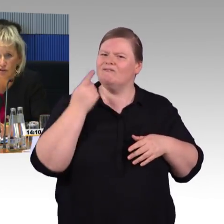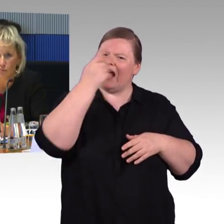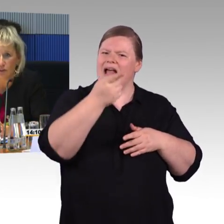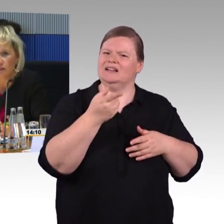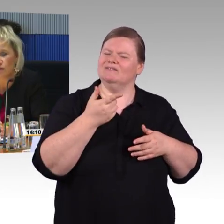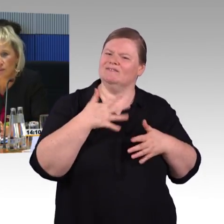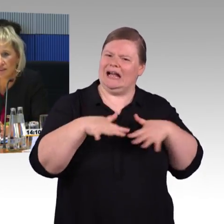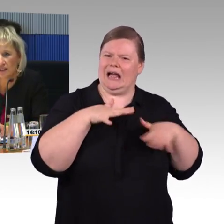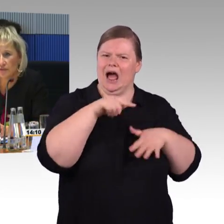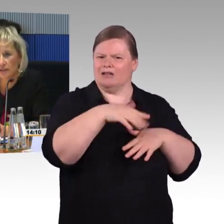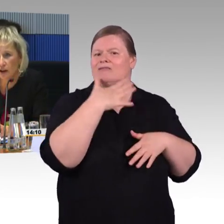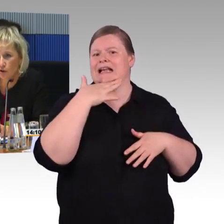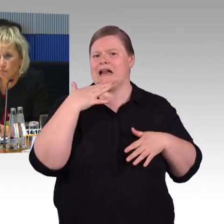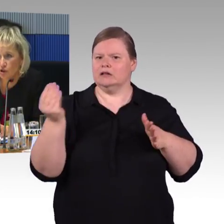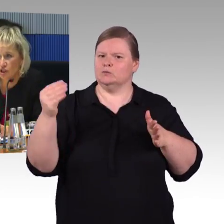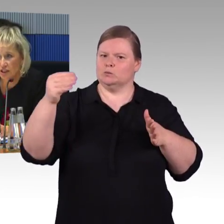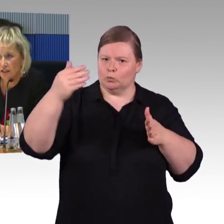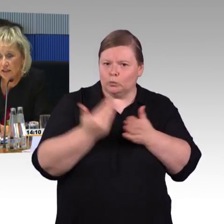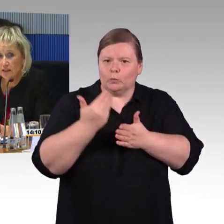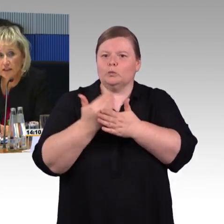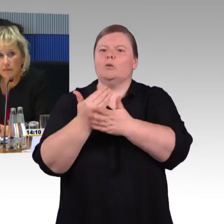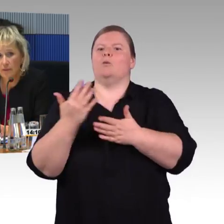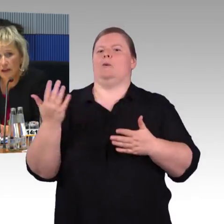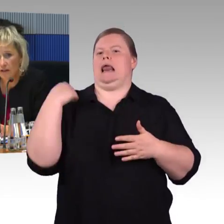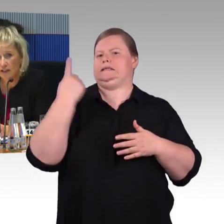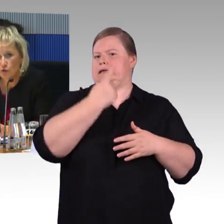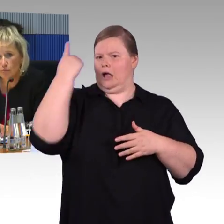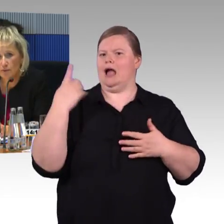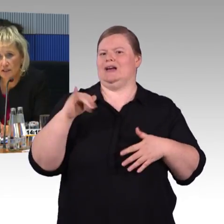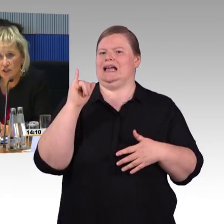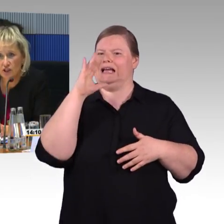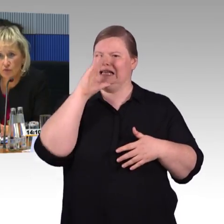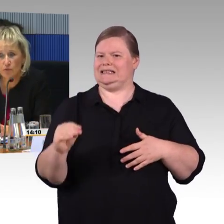Holzmodell vom ICE 4 in Augsburg stehen. Das haben wir mit der Arbeitsgruppe besichtigt